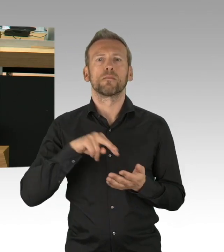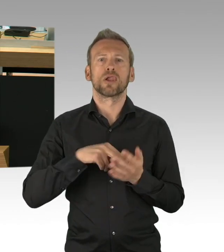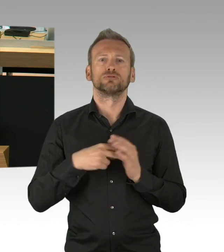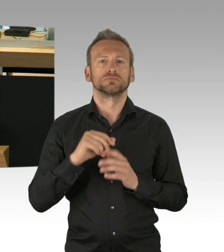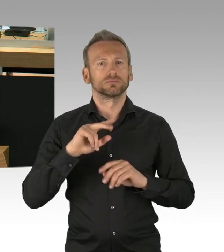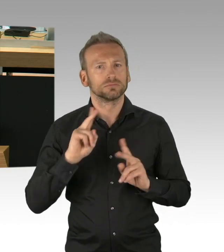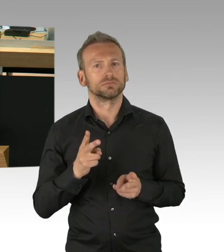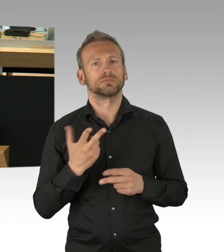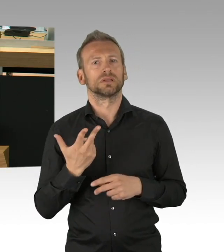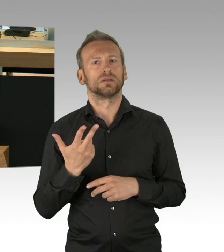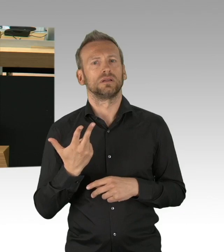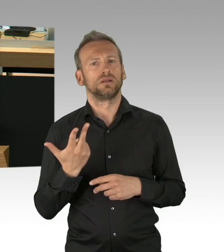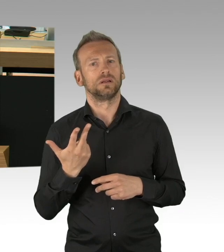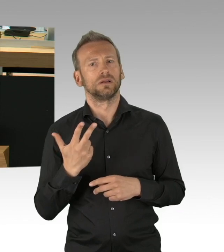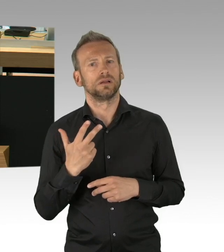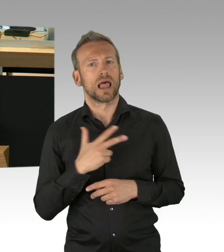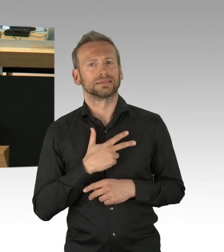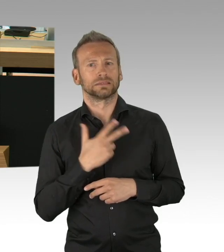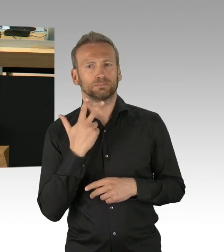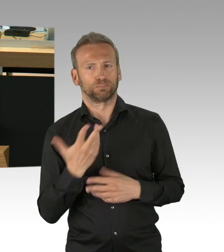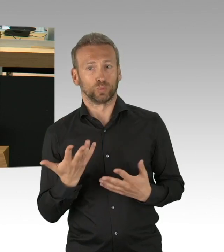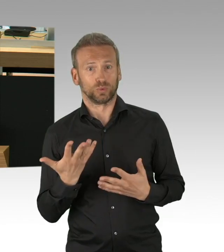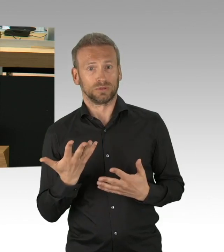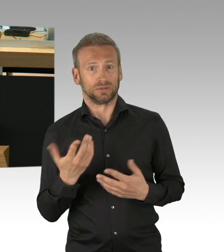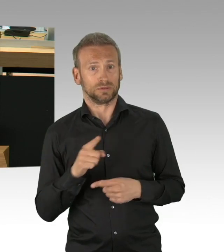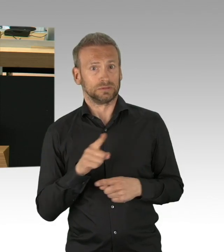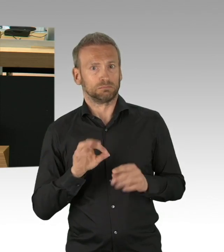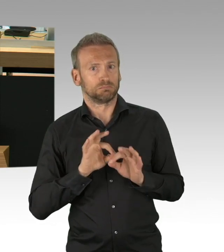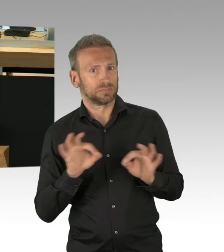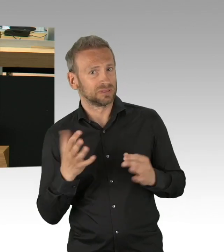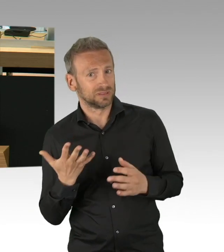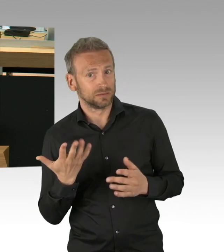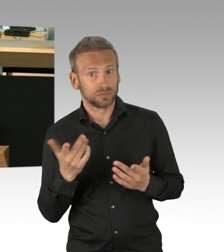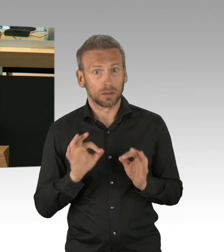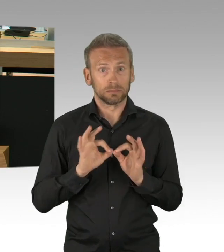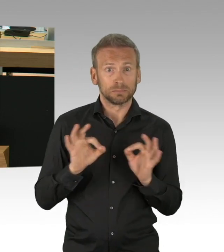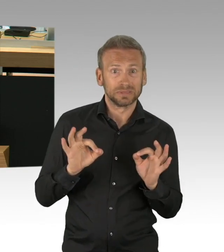noch die mit dem Shutdown verbundenen wirtschaftlichen Kompensationen (Zwischenrufen)